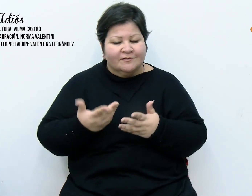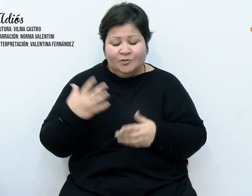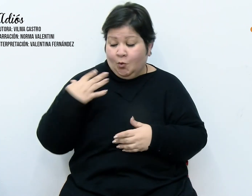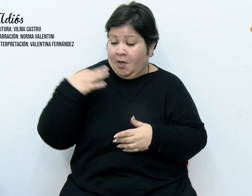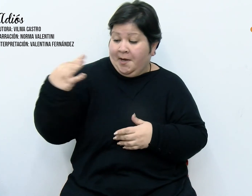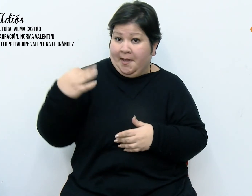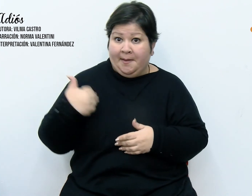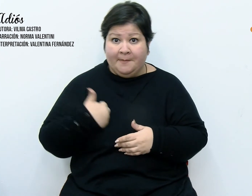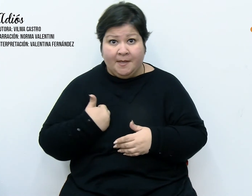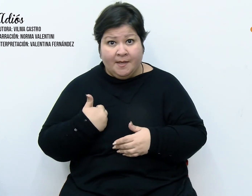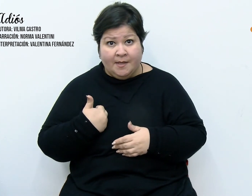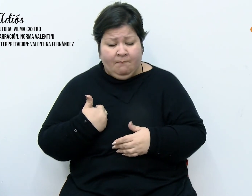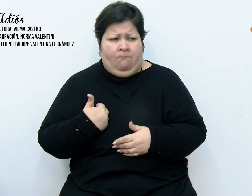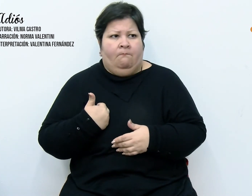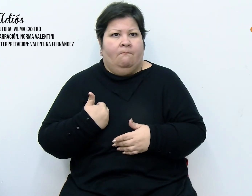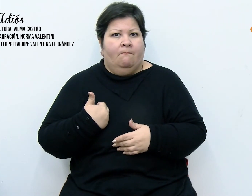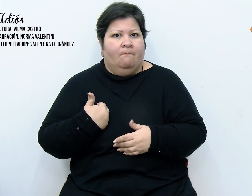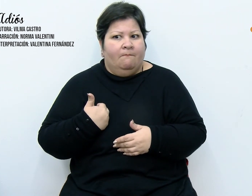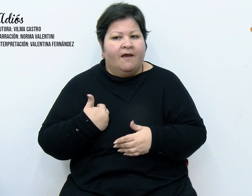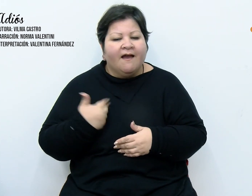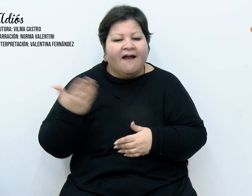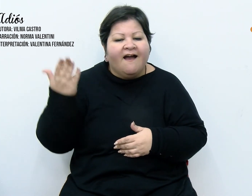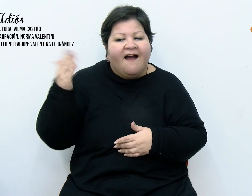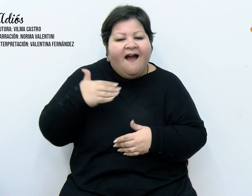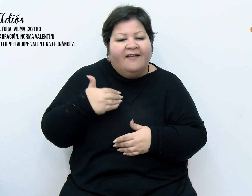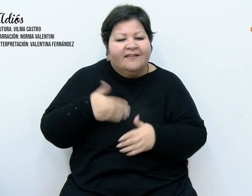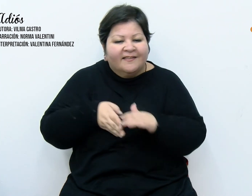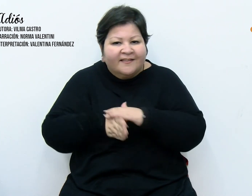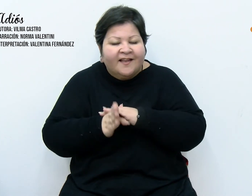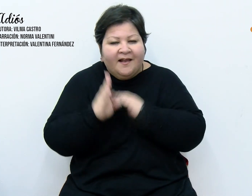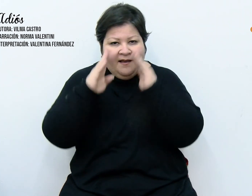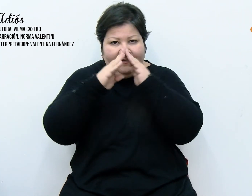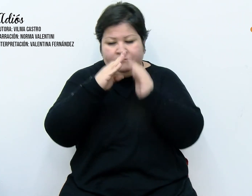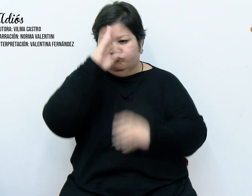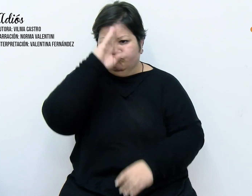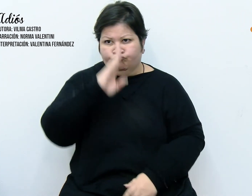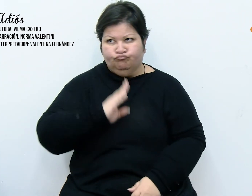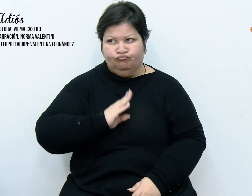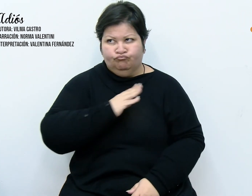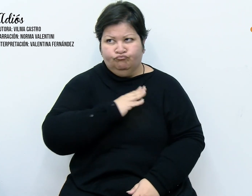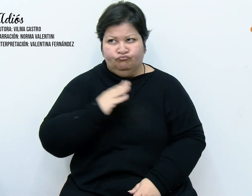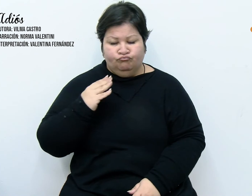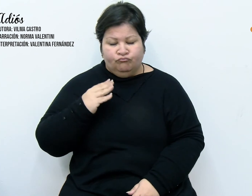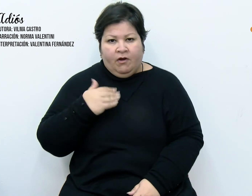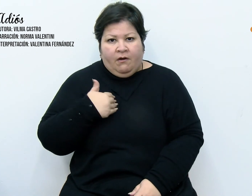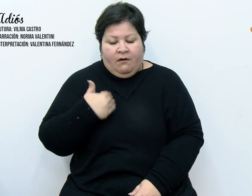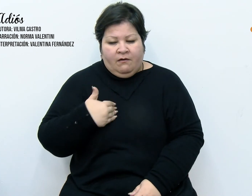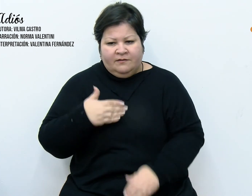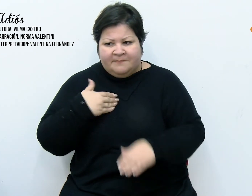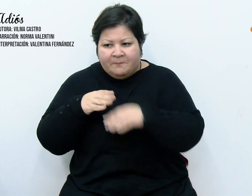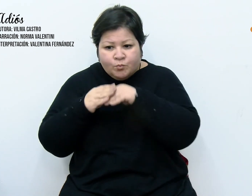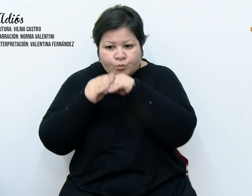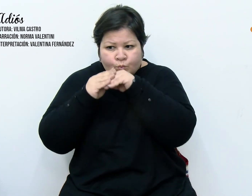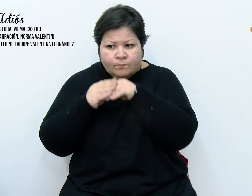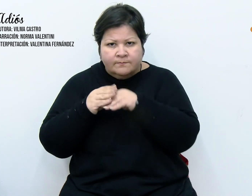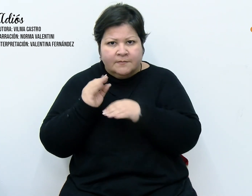entrar a la casa se persignaban y me hacían reverencias y besaban mis manos. Fue así casi sin